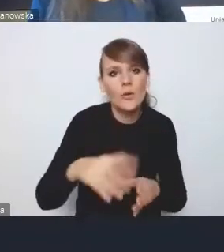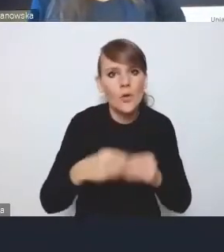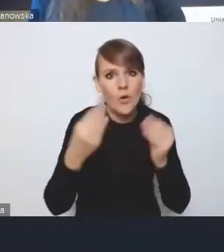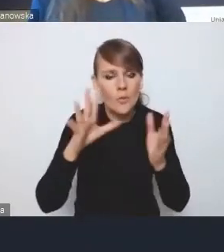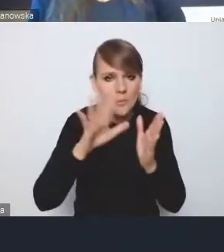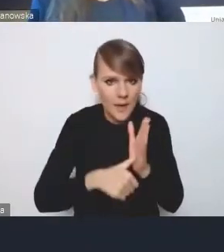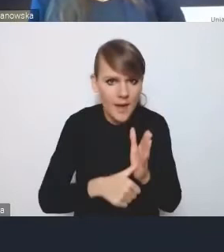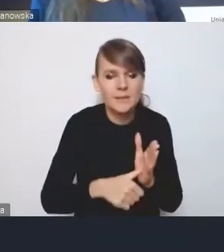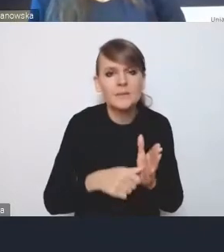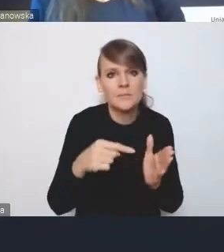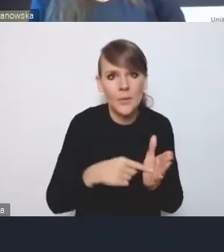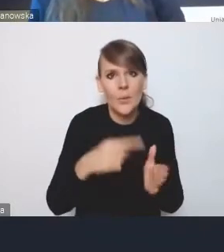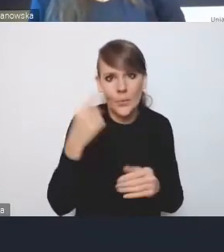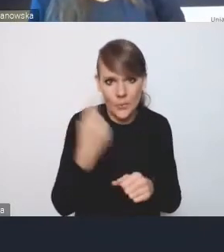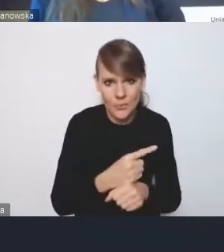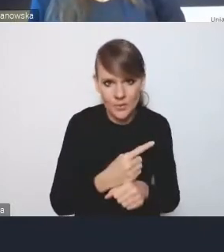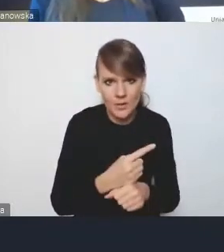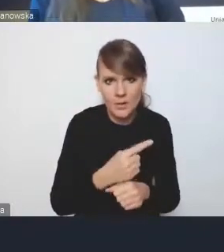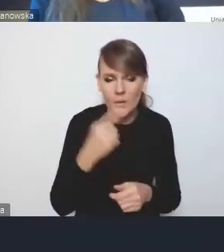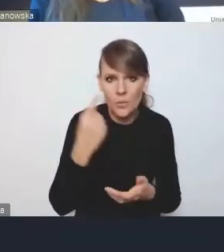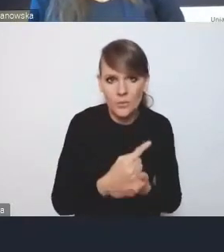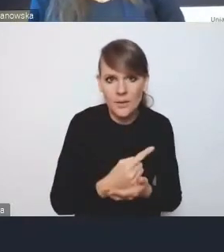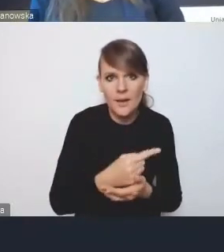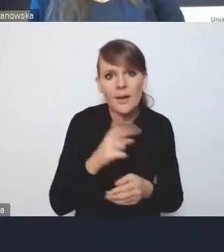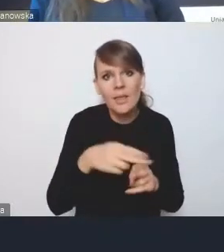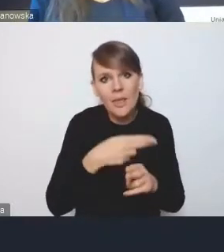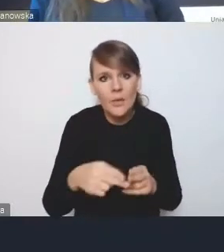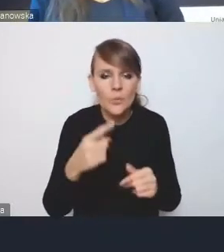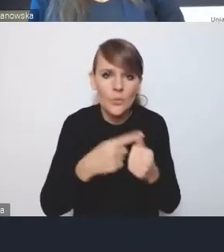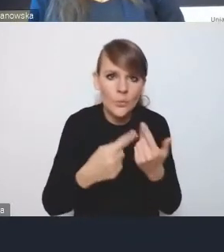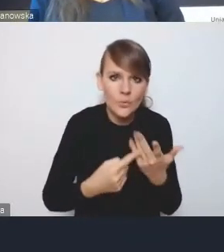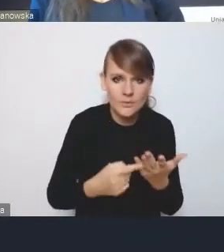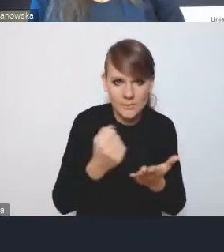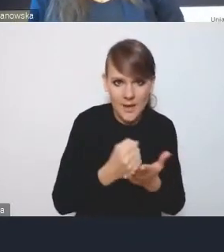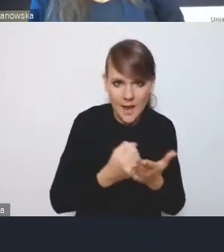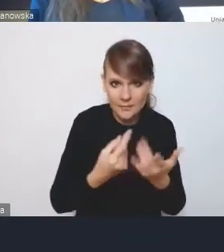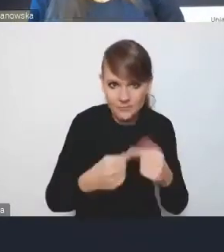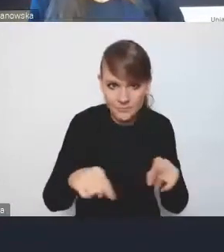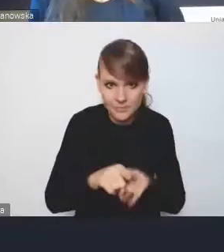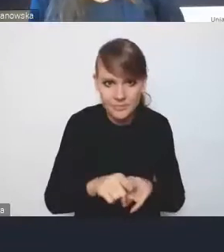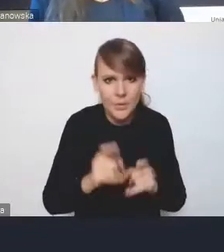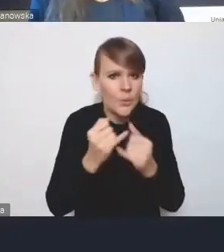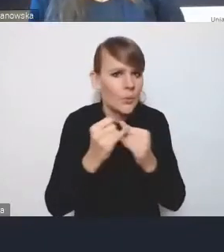uda nam się te niektóre przynajmniej aspekty wdrożenia różnych polityk miejskich,